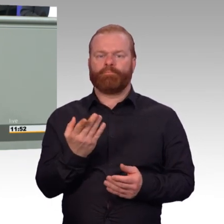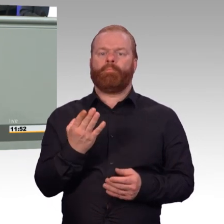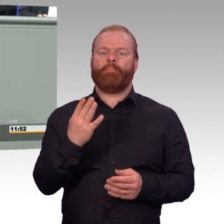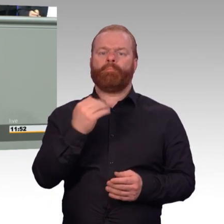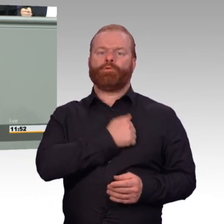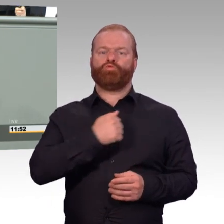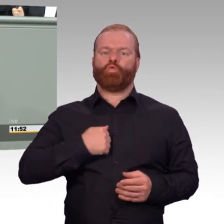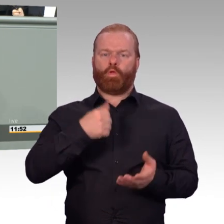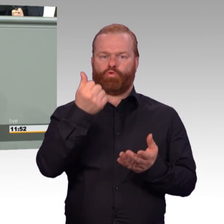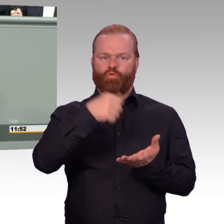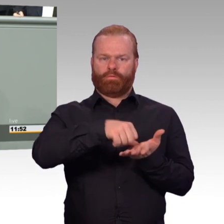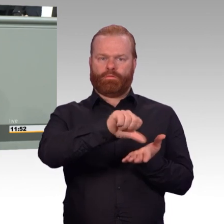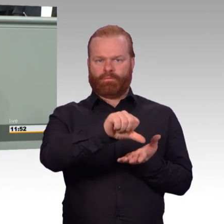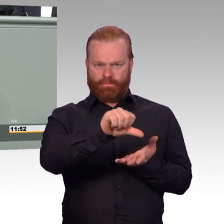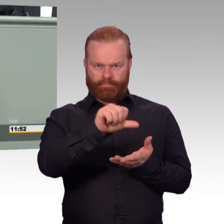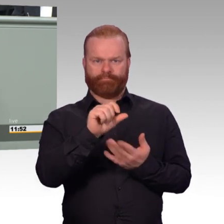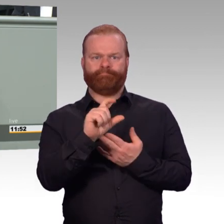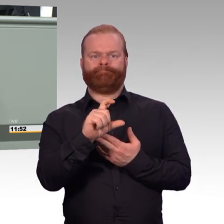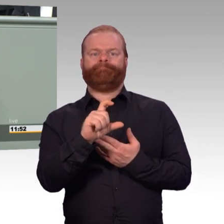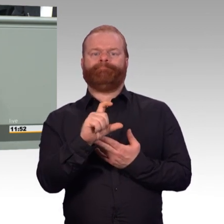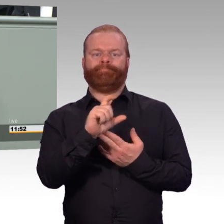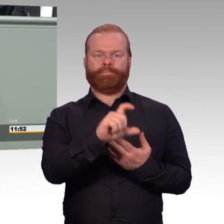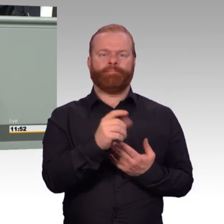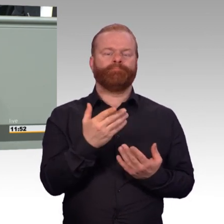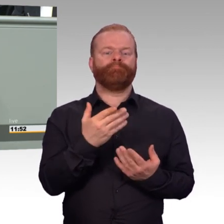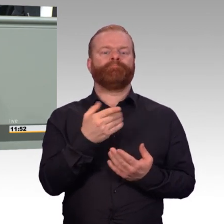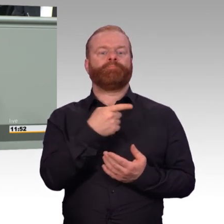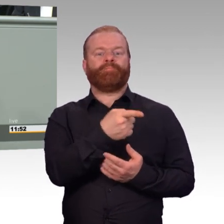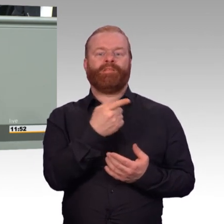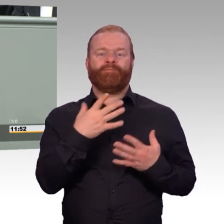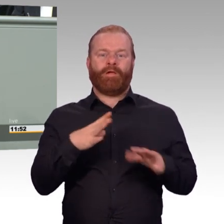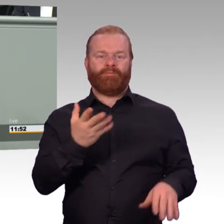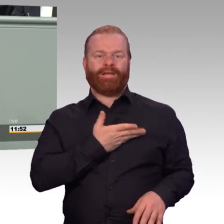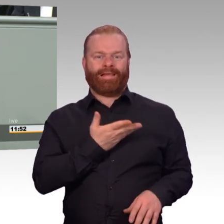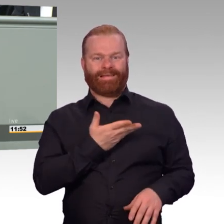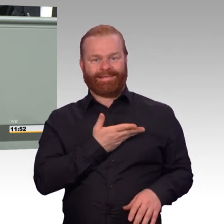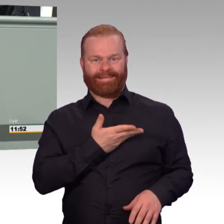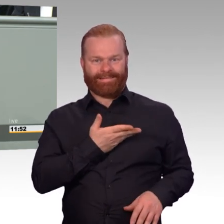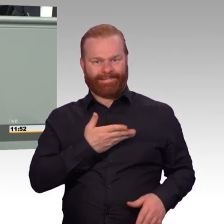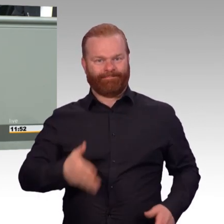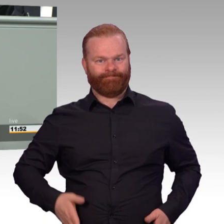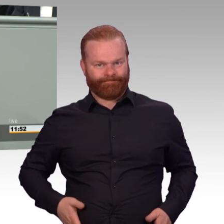durchaus einige hundert Euro im Monat mehr bedeuten. Und wir werden gleichzeitig für unsere FWDLer